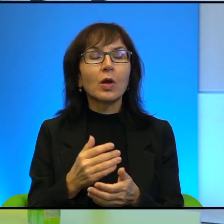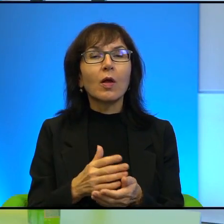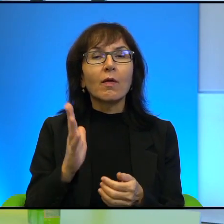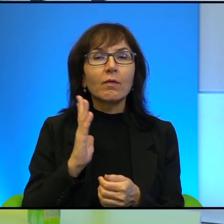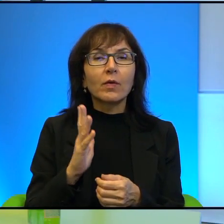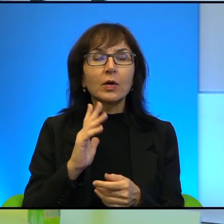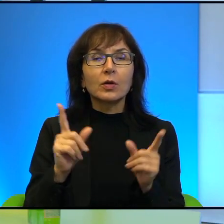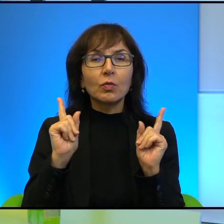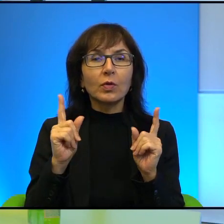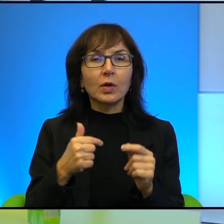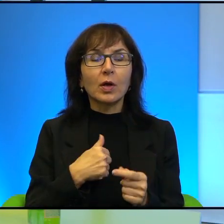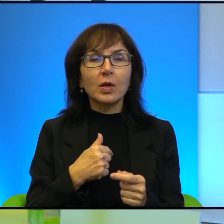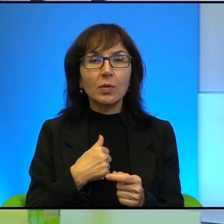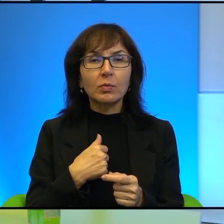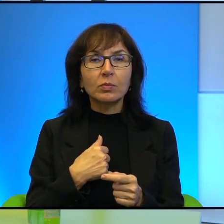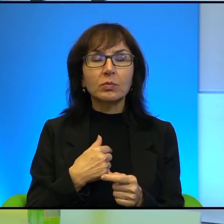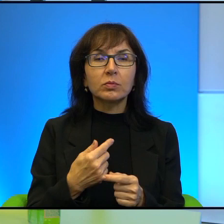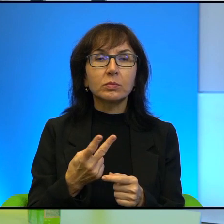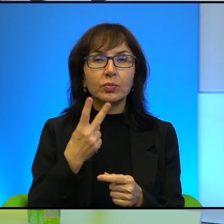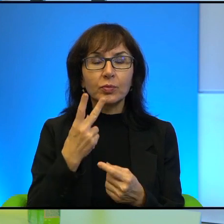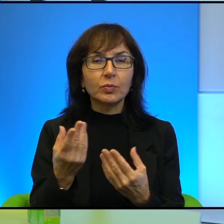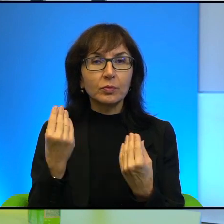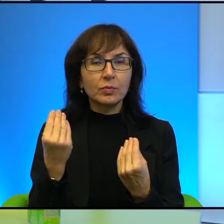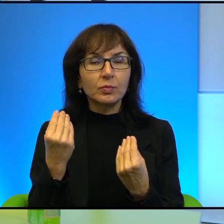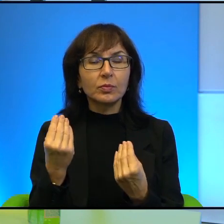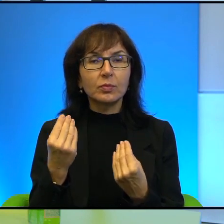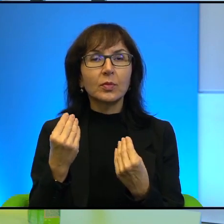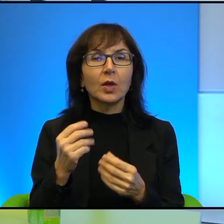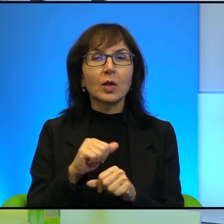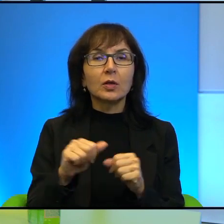Uważam, że, to jest, to jest i wielka odwaga, wielka obywatelska